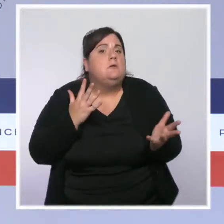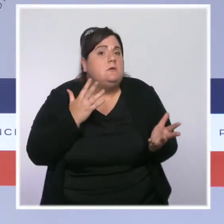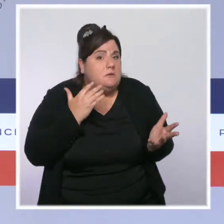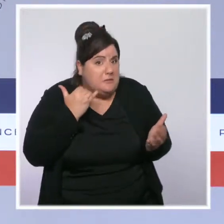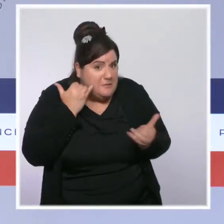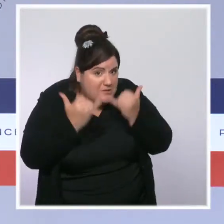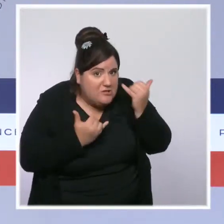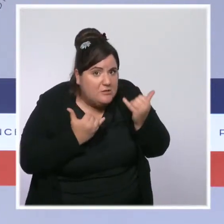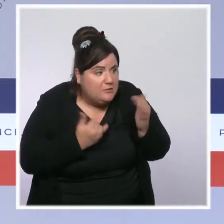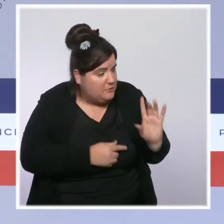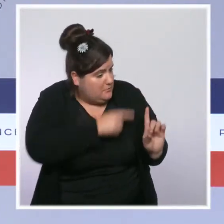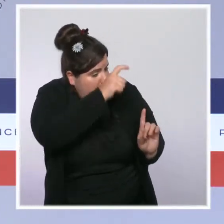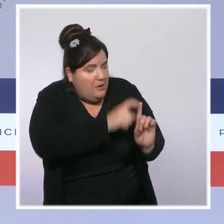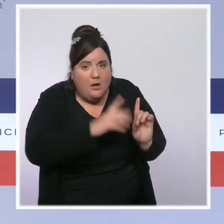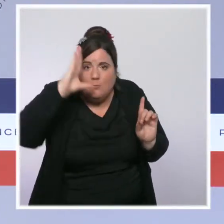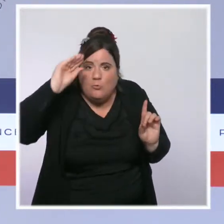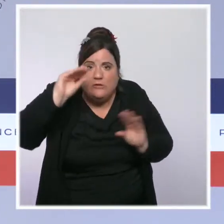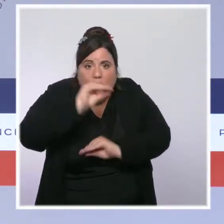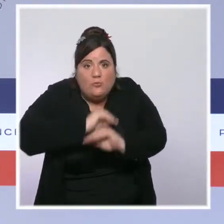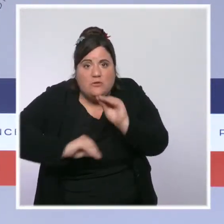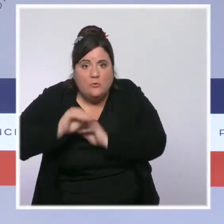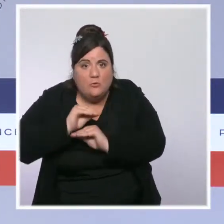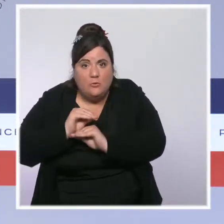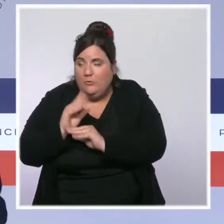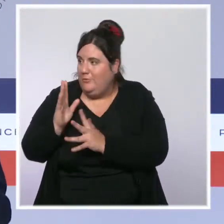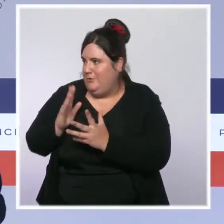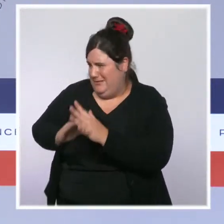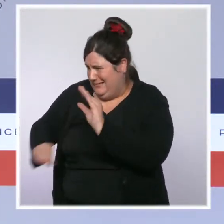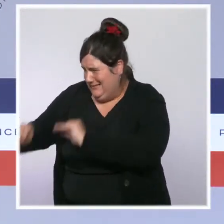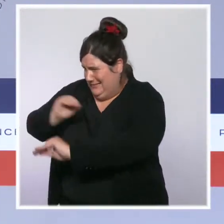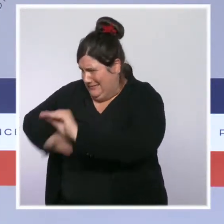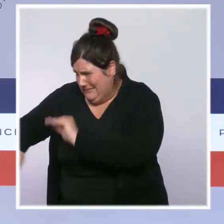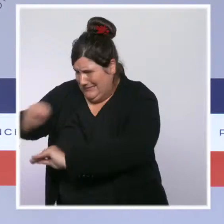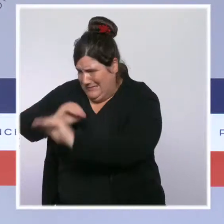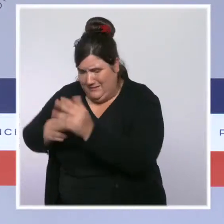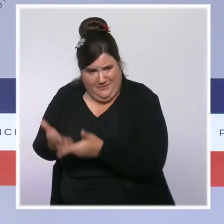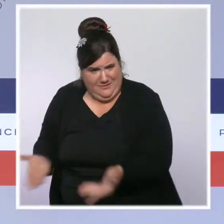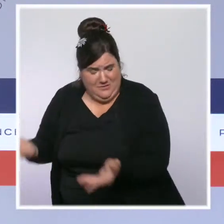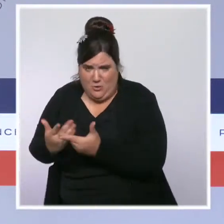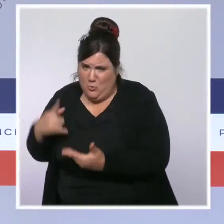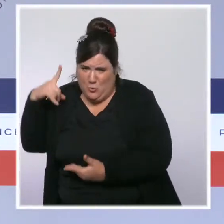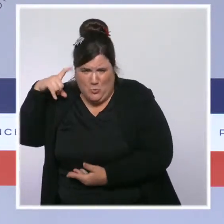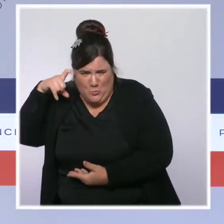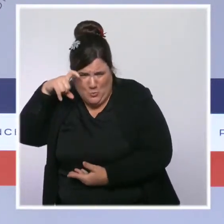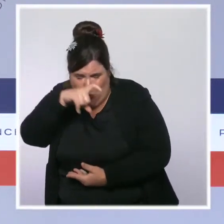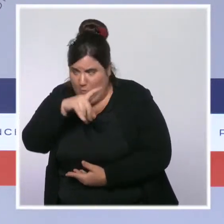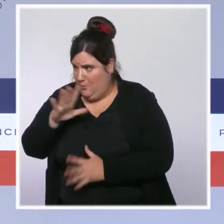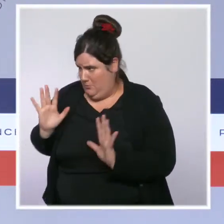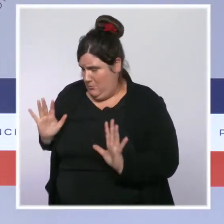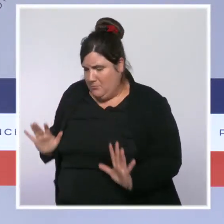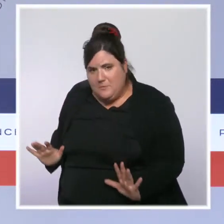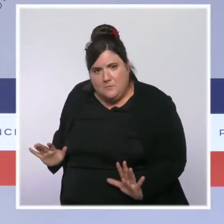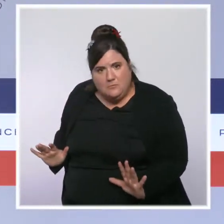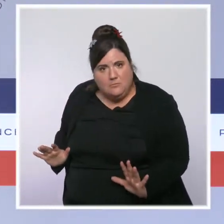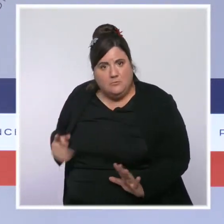qui intervient dans cet hôpital pour soigner des patients dans un contexte de tension extrême, qui aujourd'hui n'est pas vacciné,